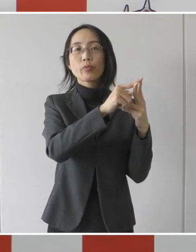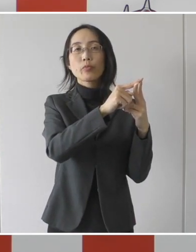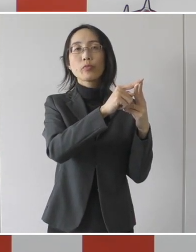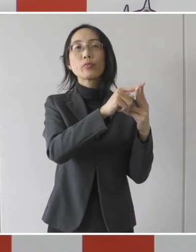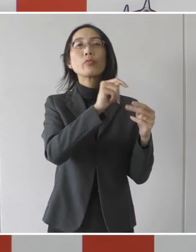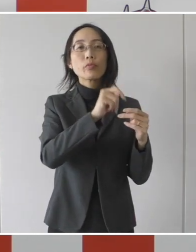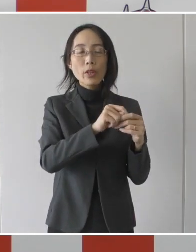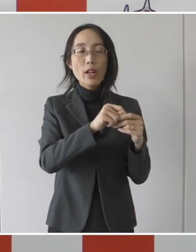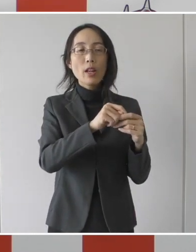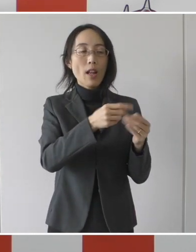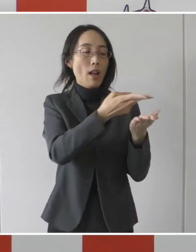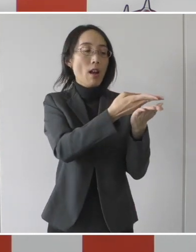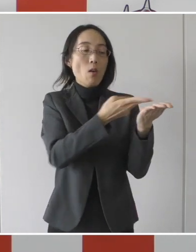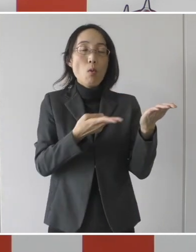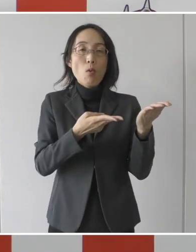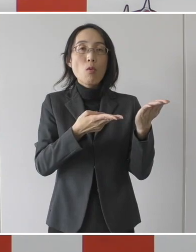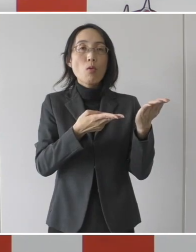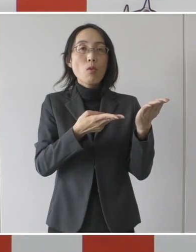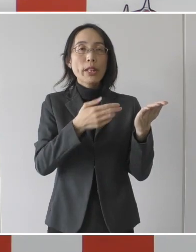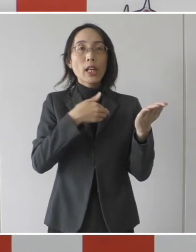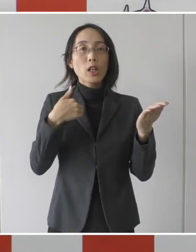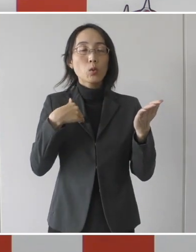そして隔離解除基準値が4つあります。